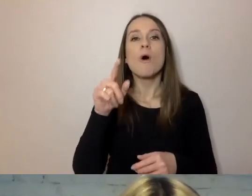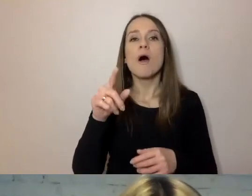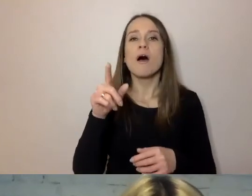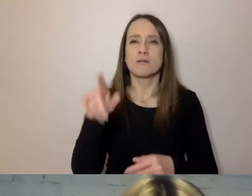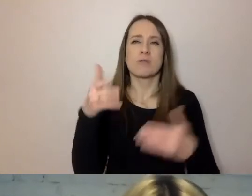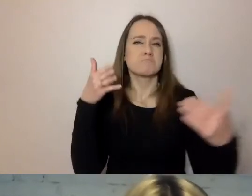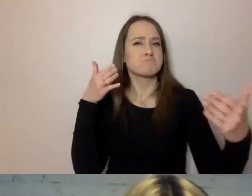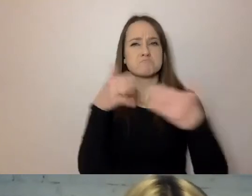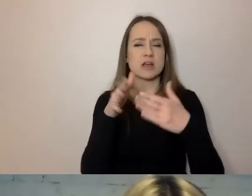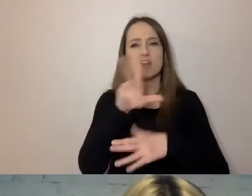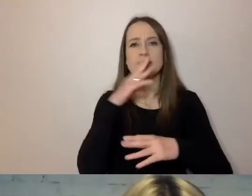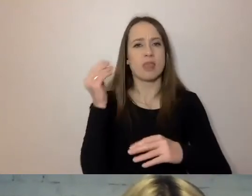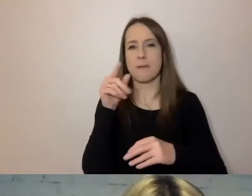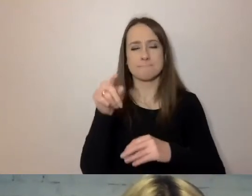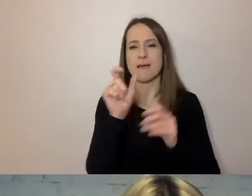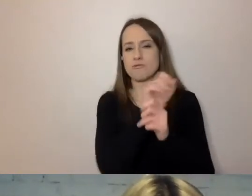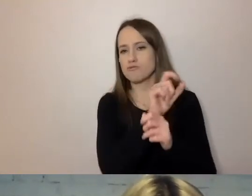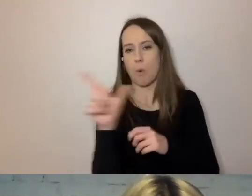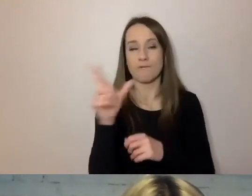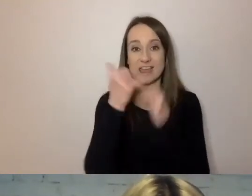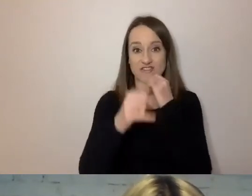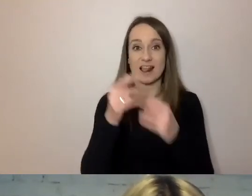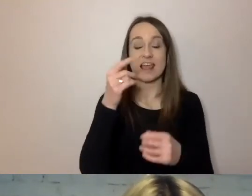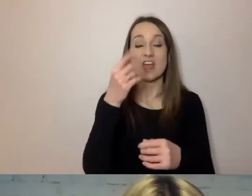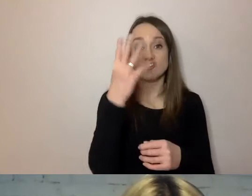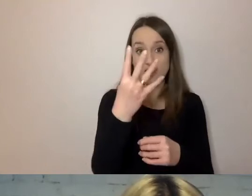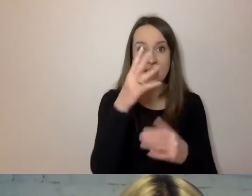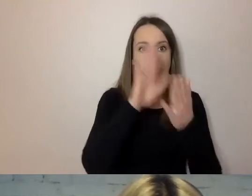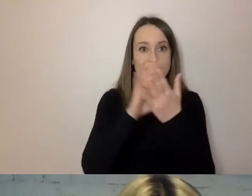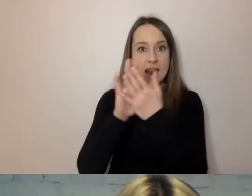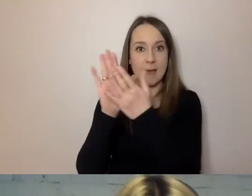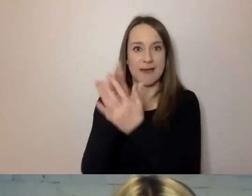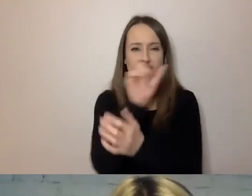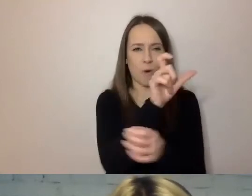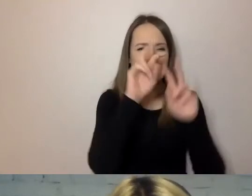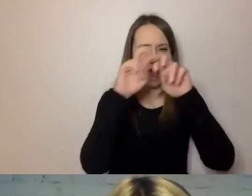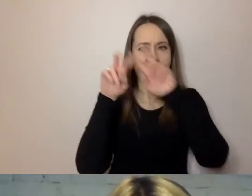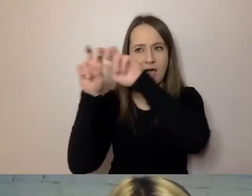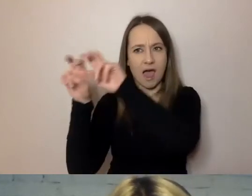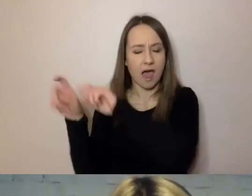Jeżeli są cztery sylaby, to już musimy się skupić na wyrazie, bo jest dla nas długi.